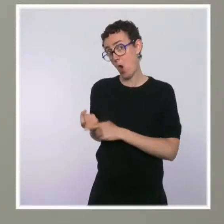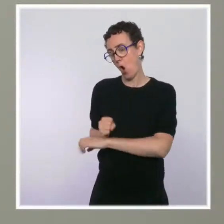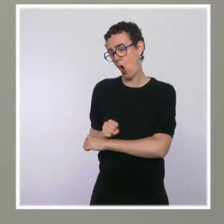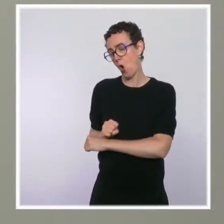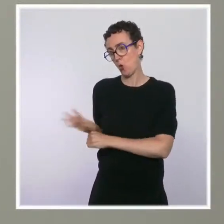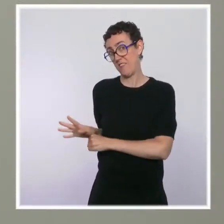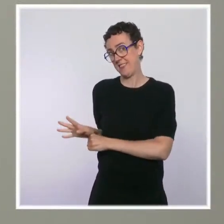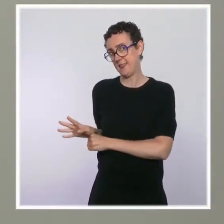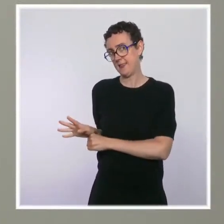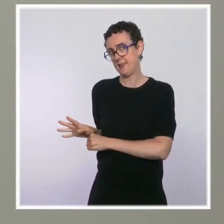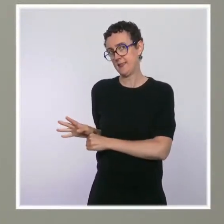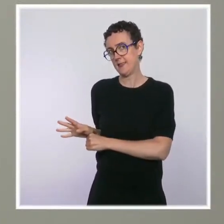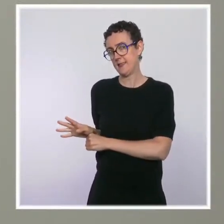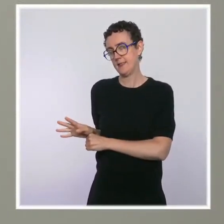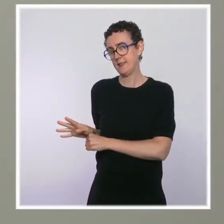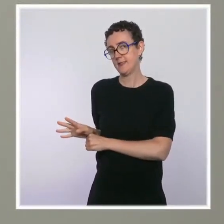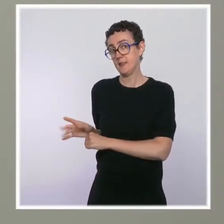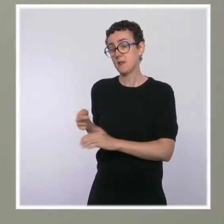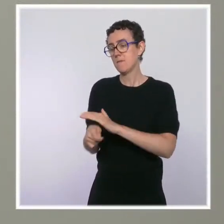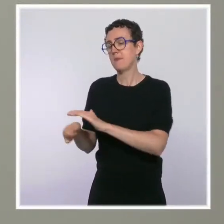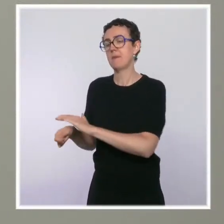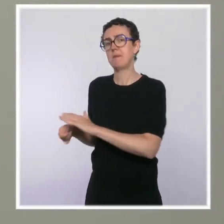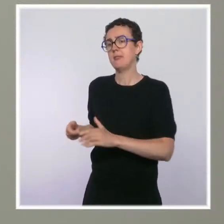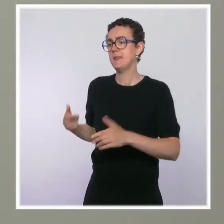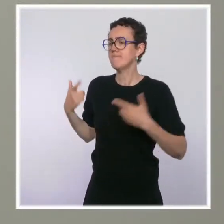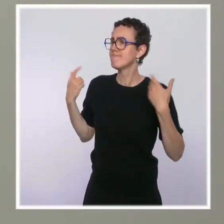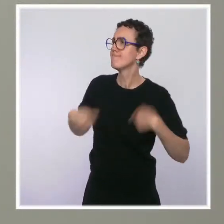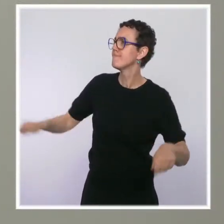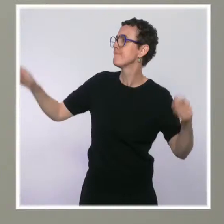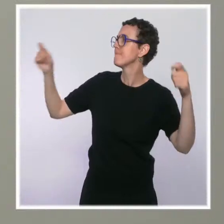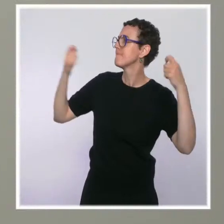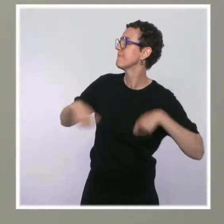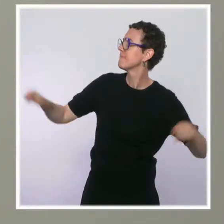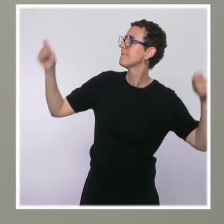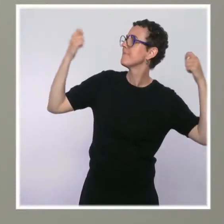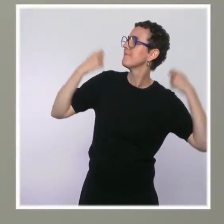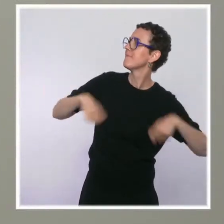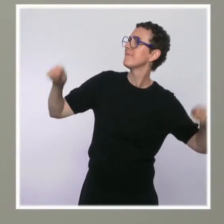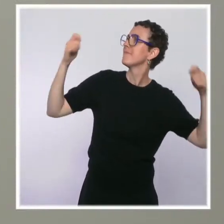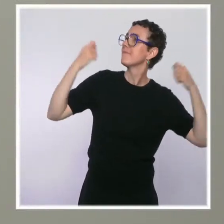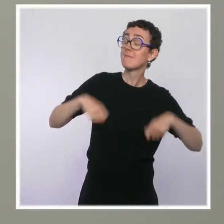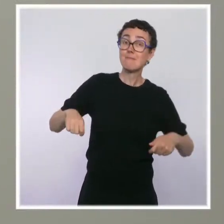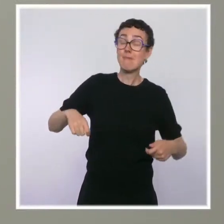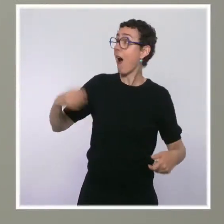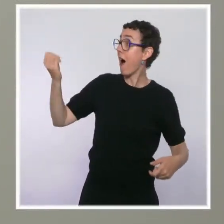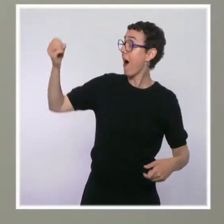on sort le carnet de chèque avec cette manne à laquelle on ne s'attendait pas. Merci.